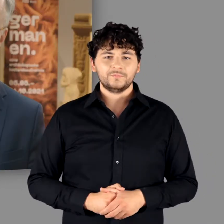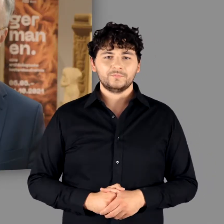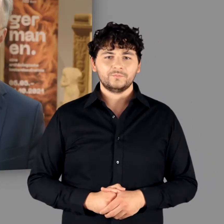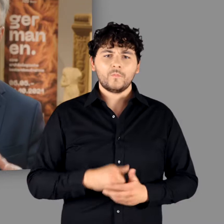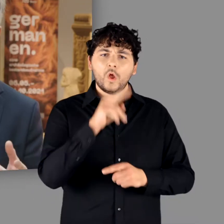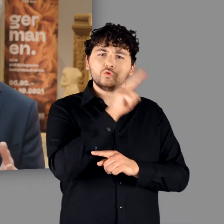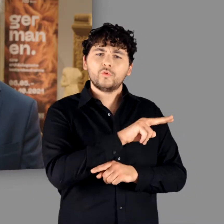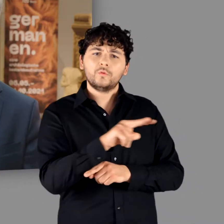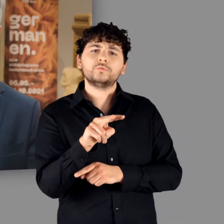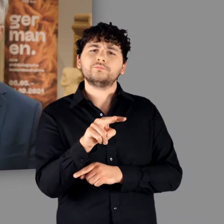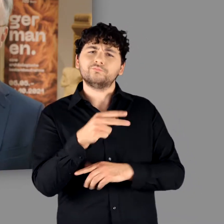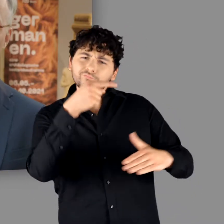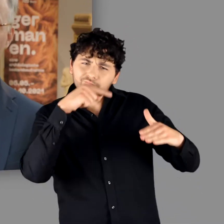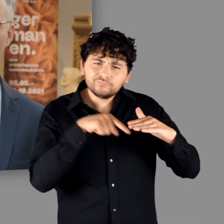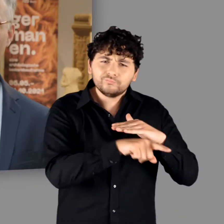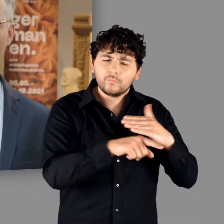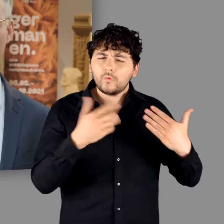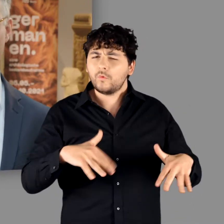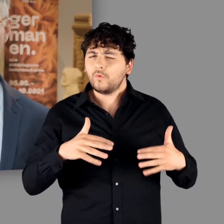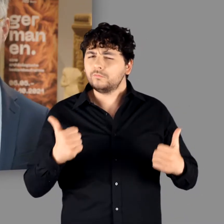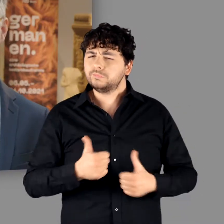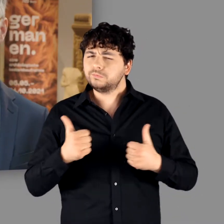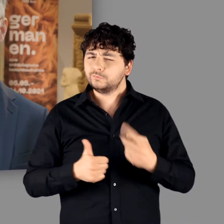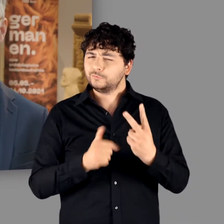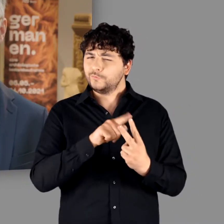Wer unsere Ausstellung besucht, darf sich auf zweierlei freuen: